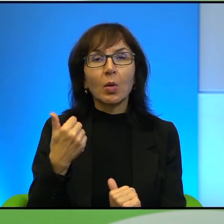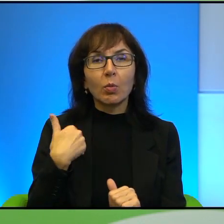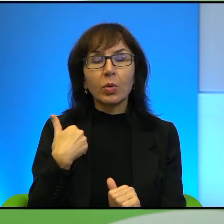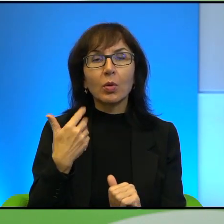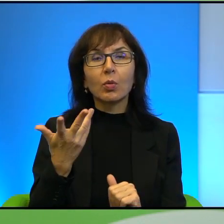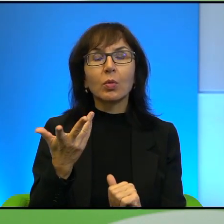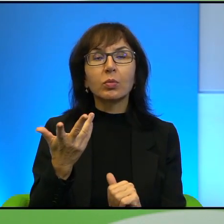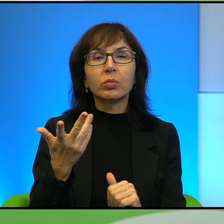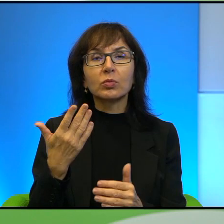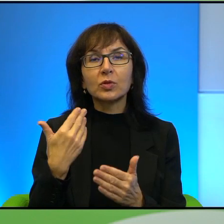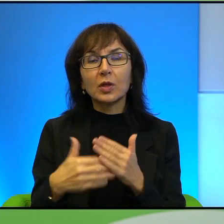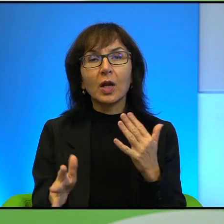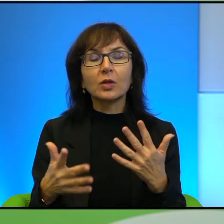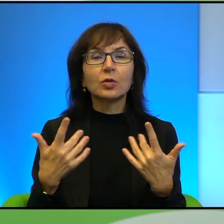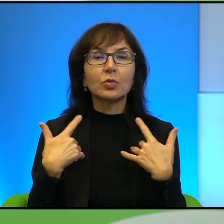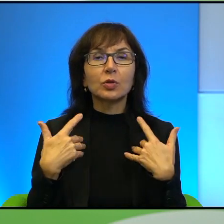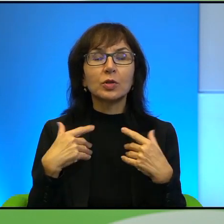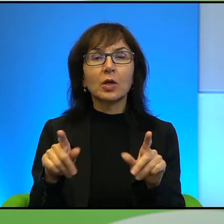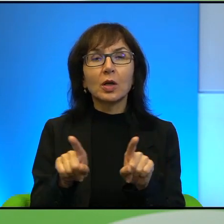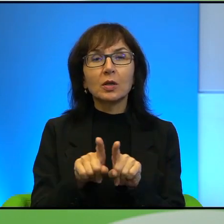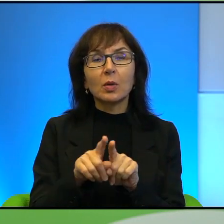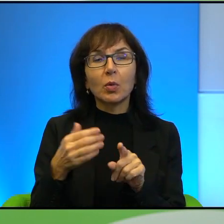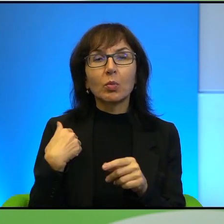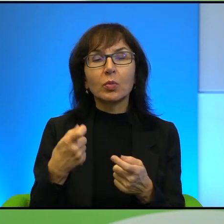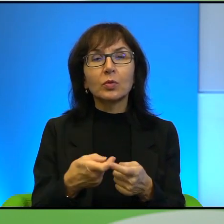Icchak Rabin przecież tak samo został zastrzelony przez izraelskiego ortodoksa, tak?